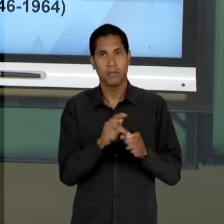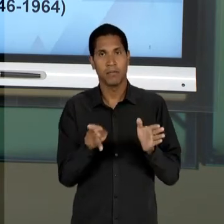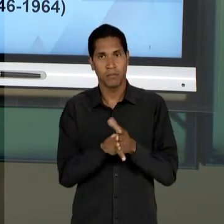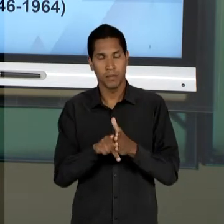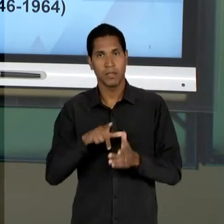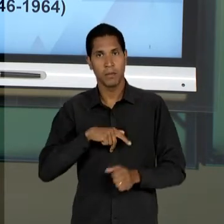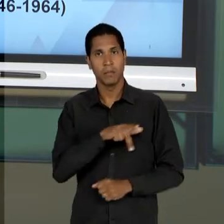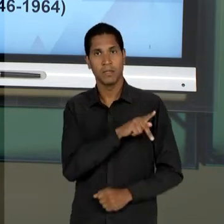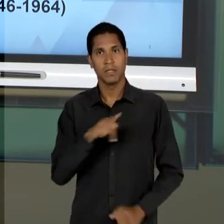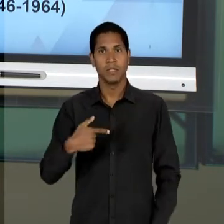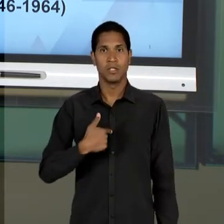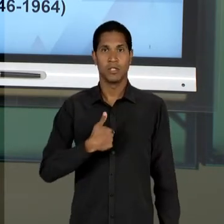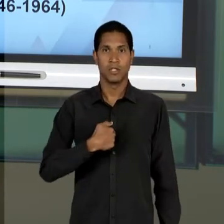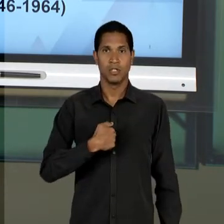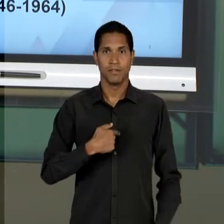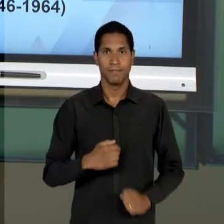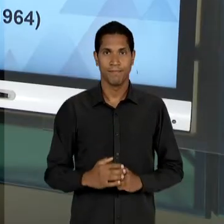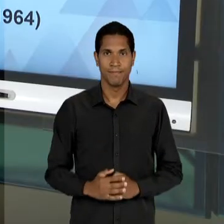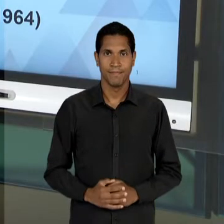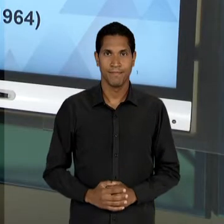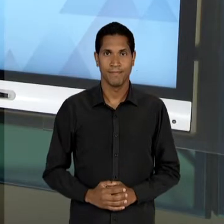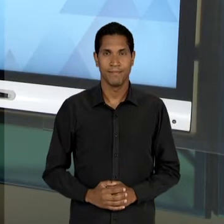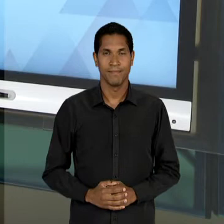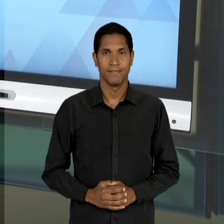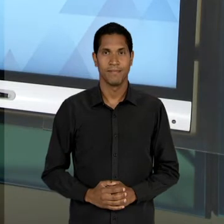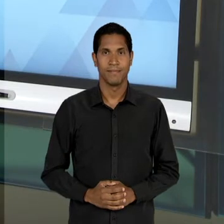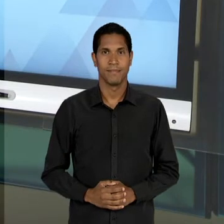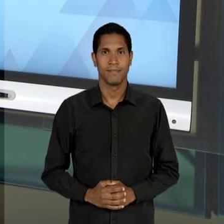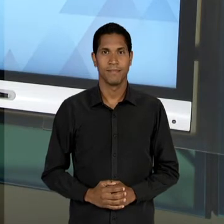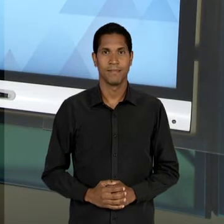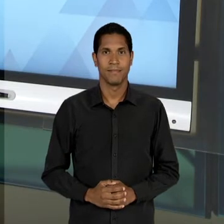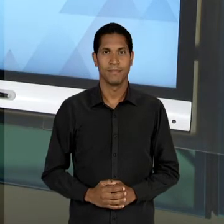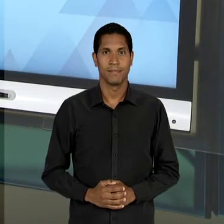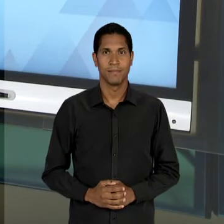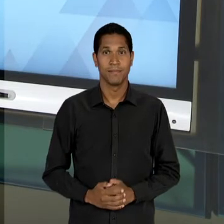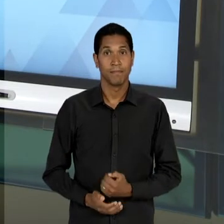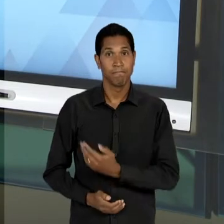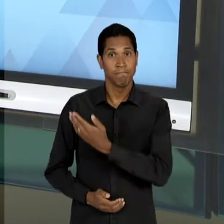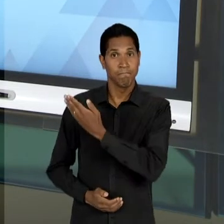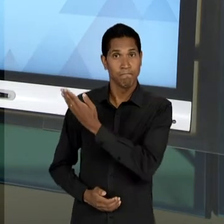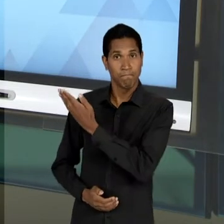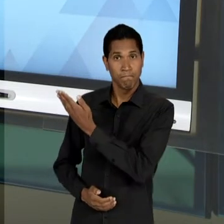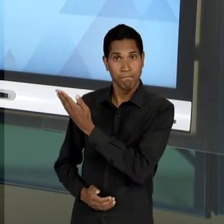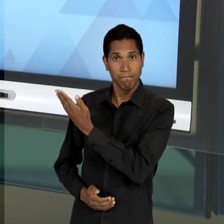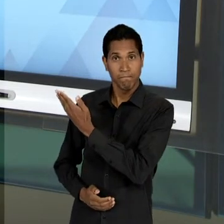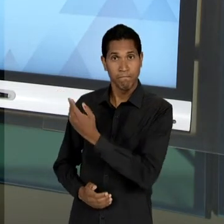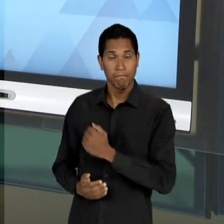[EM PAUSA] [RONI] AQUI NÓS TEMOS UMA MANIFESTAÇÃO DE